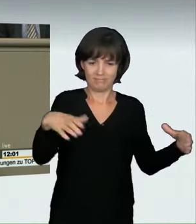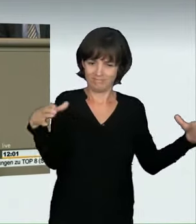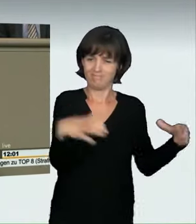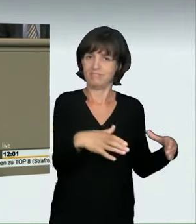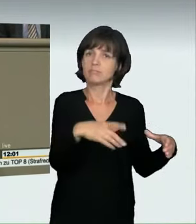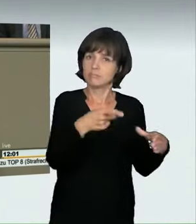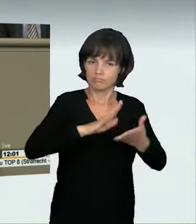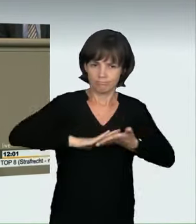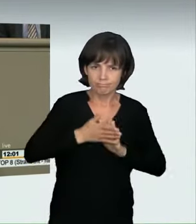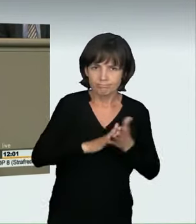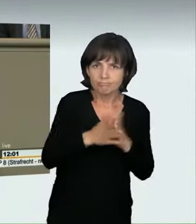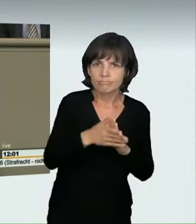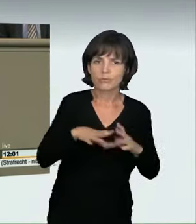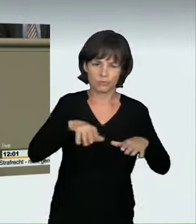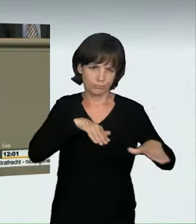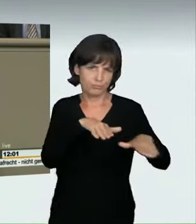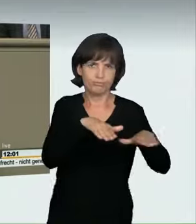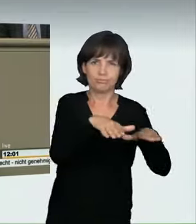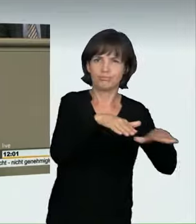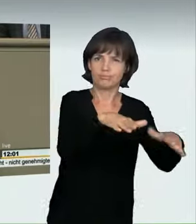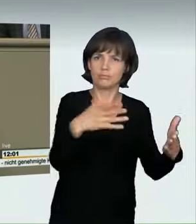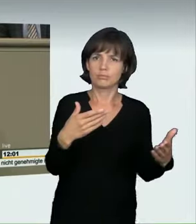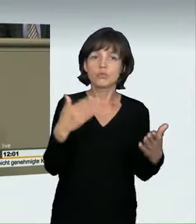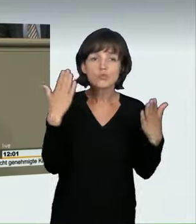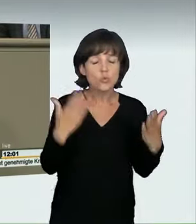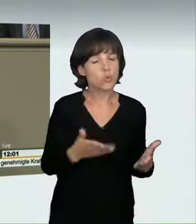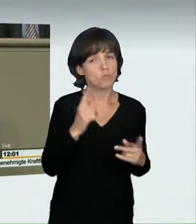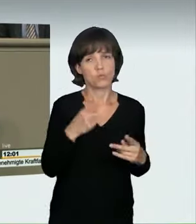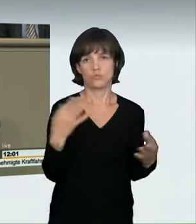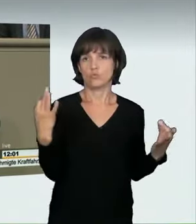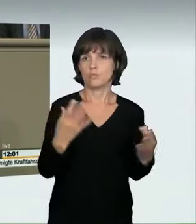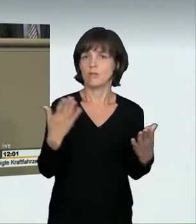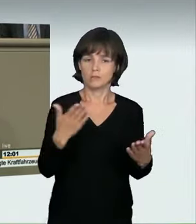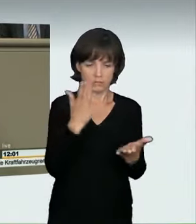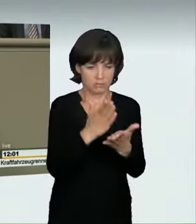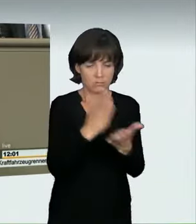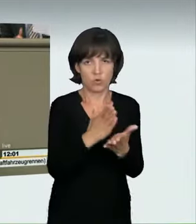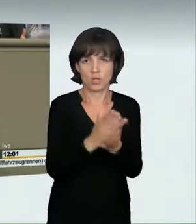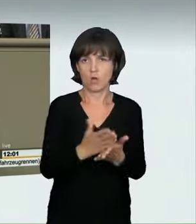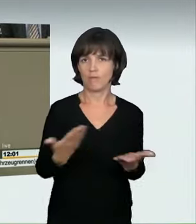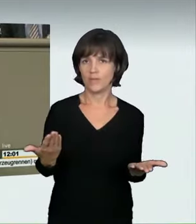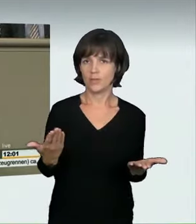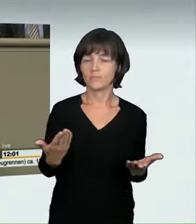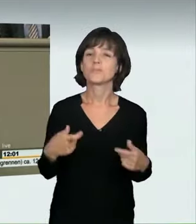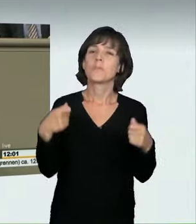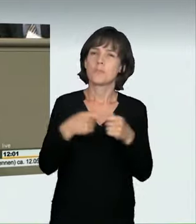und tun dies heute, um diesen Wahnsinn auf unseren Straßen endlich zu beenden. Im vorliegenden Gesetzentwurf des Bundesrates,